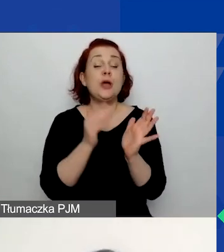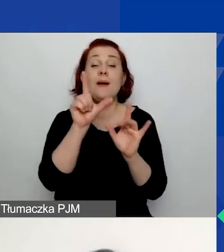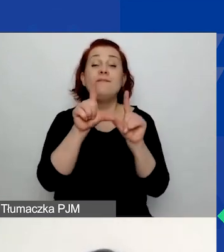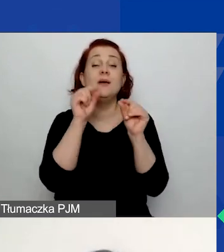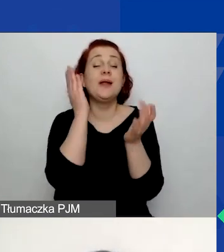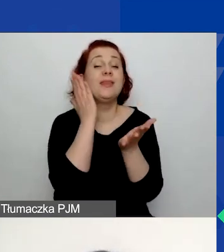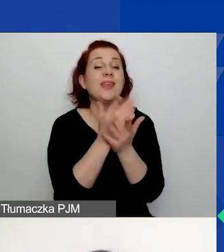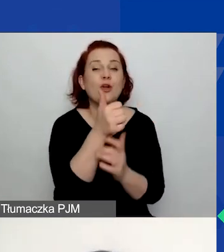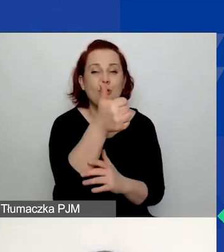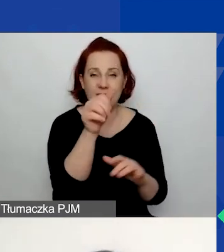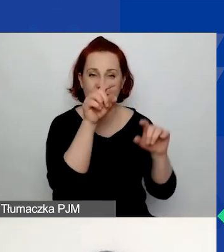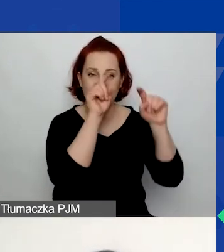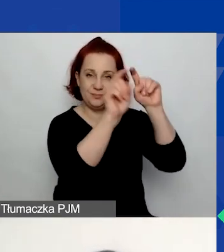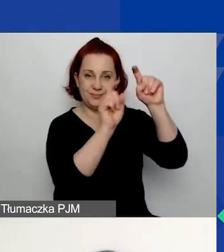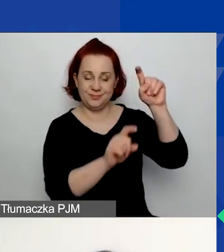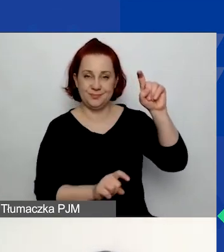Tutaj się nie pomylicie,